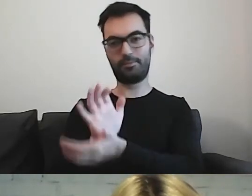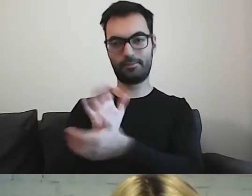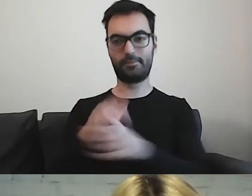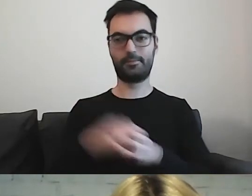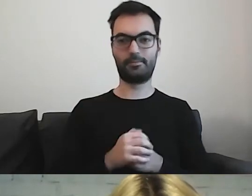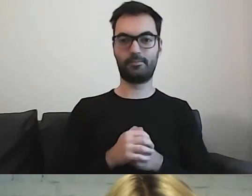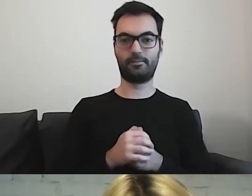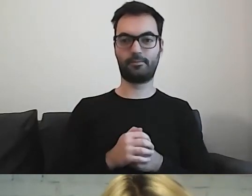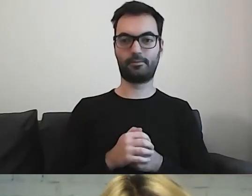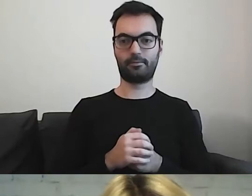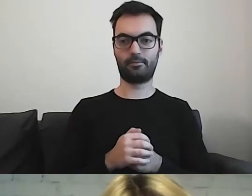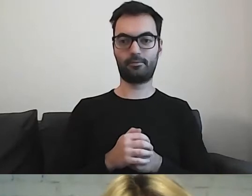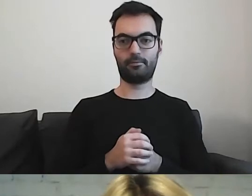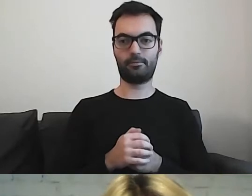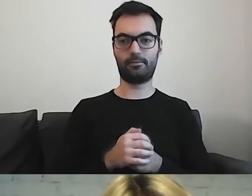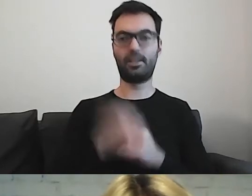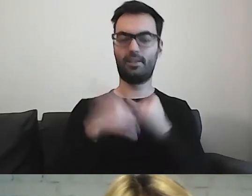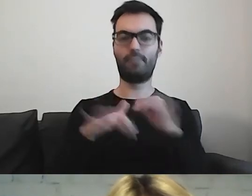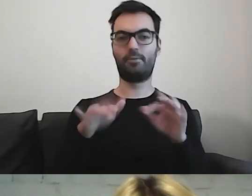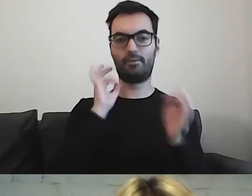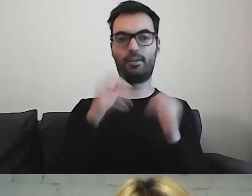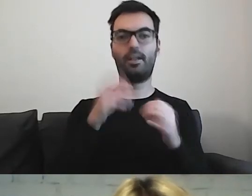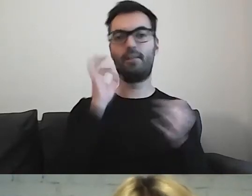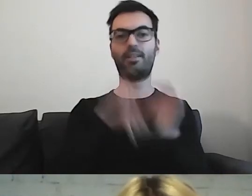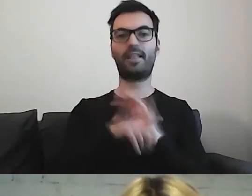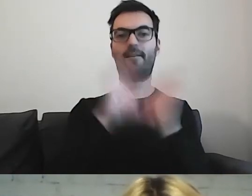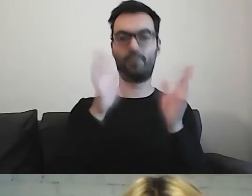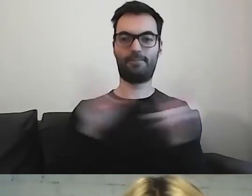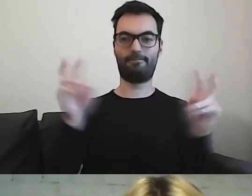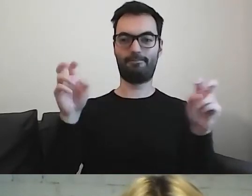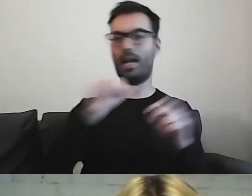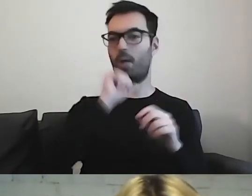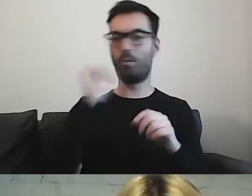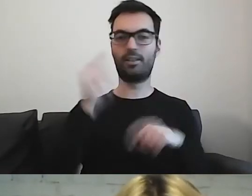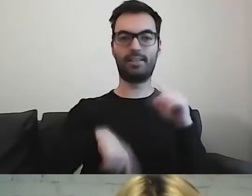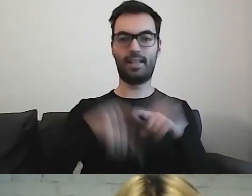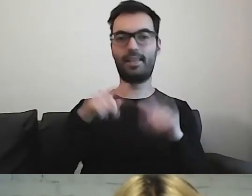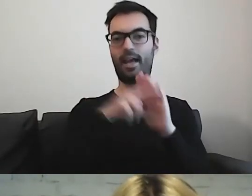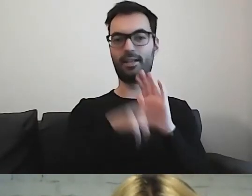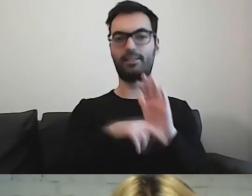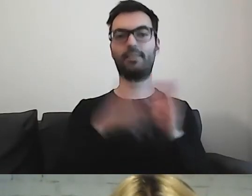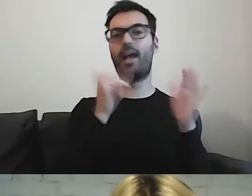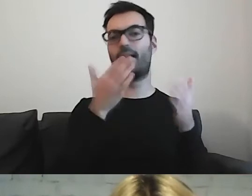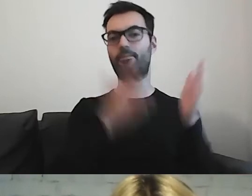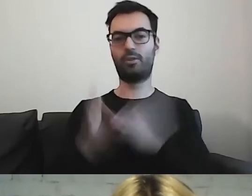Jeśli wrzucą państwo w Internet: „Informacja dla wszystkich. Europejskie standardy przygotowania tekstu”, to od razu państwu wyskoczy.